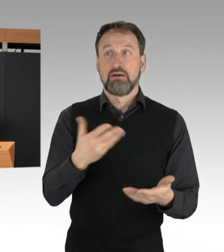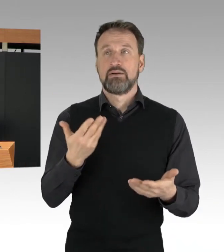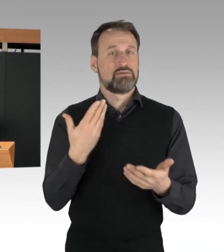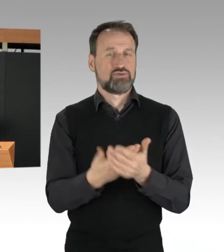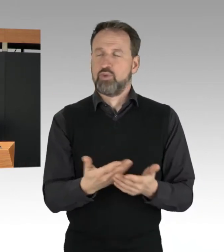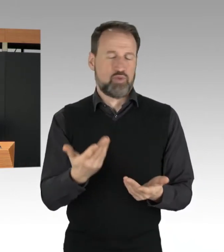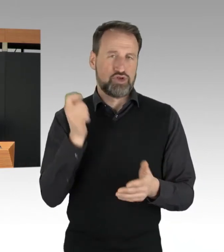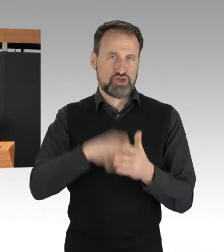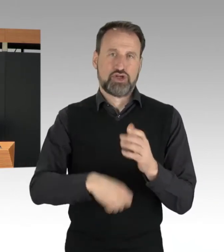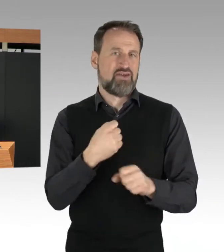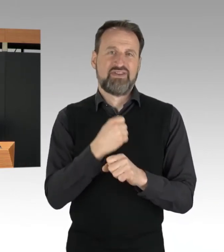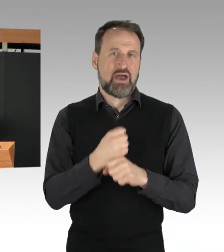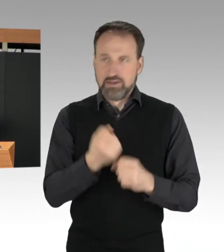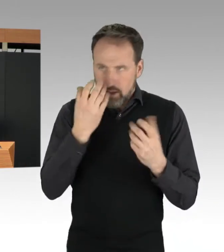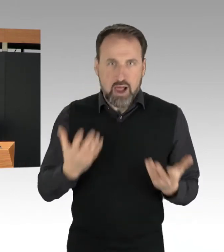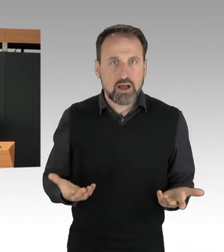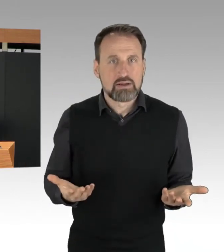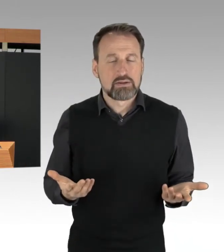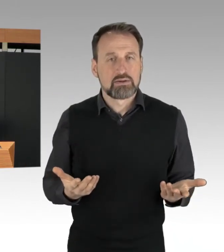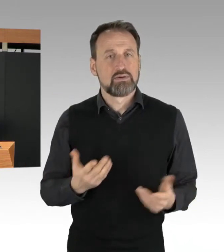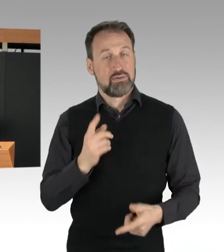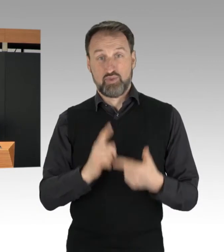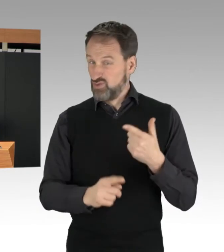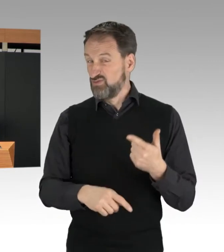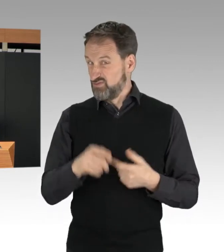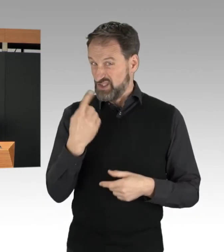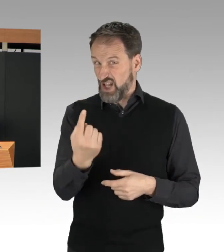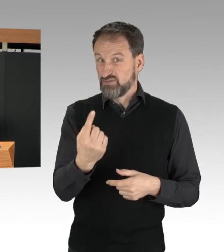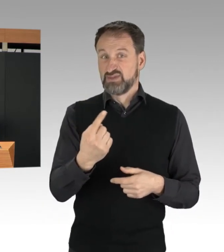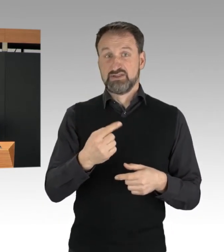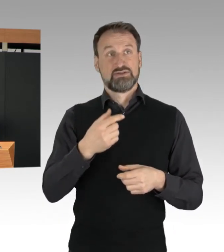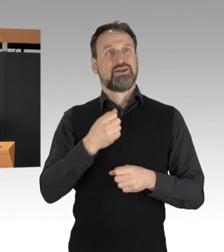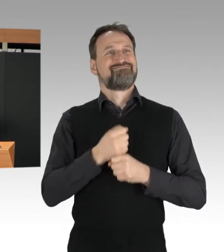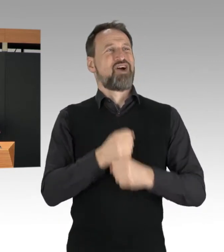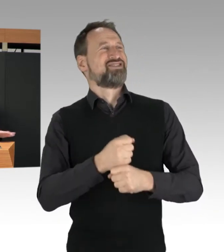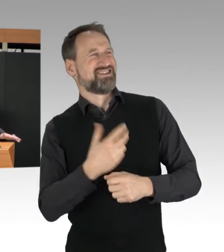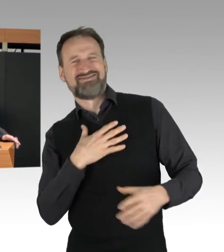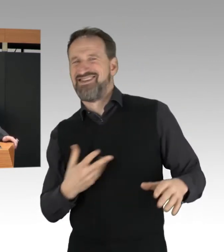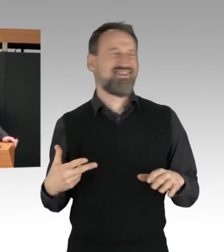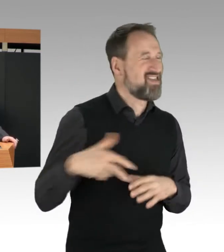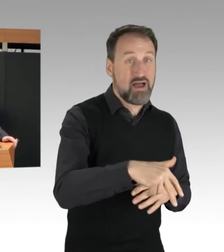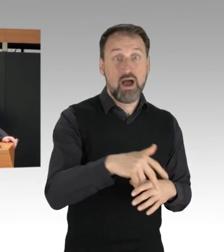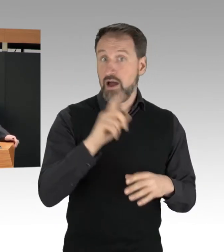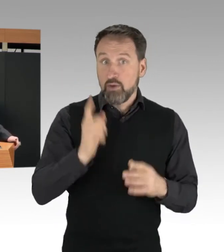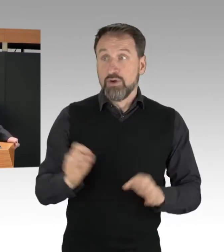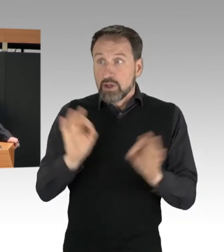und im Übrigen, sie gefährden auch sich selbst. Die Polizei hat auch festgestellt,